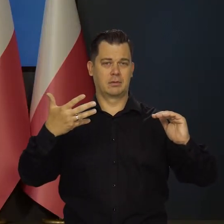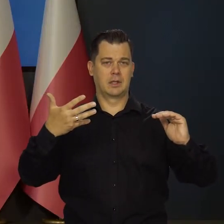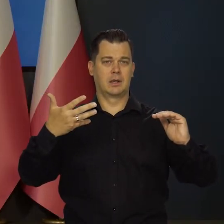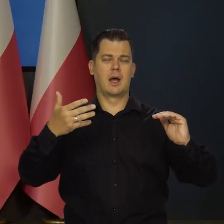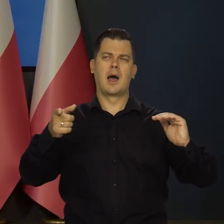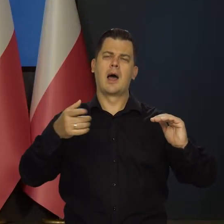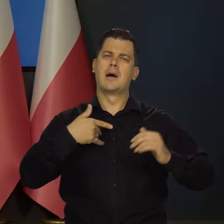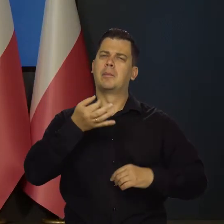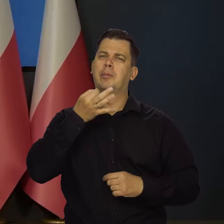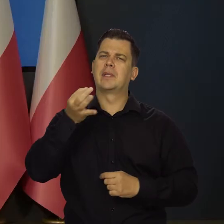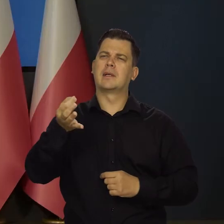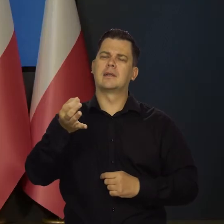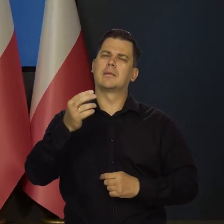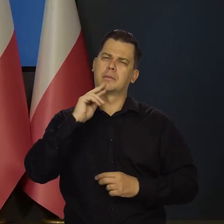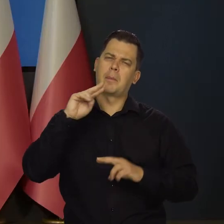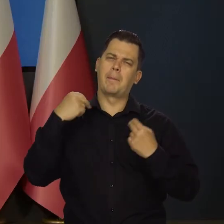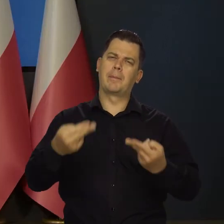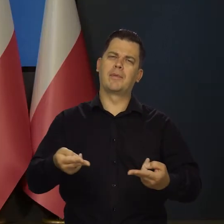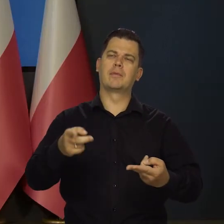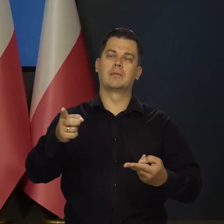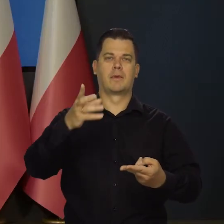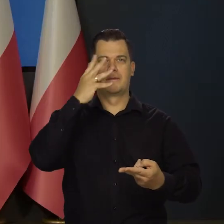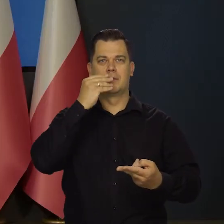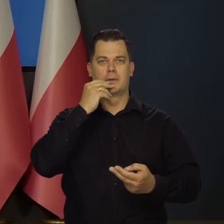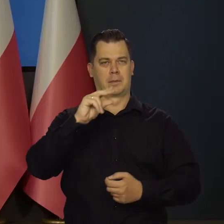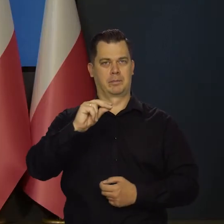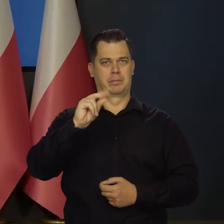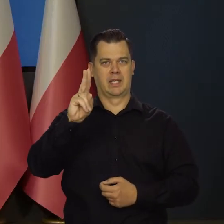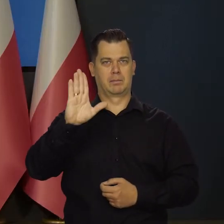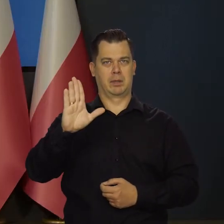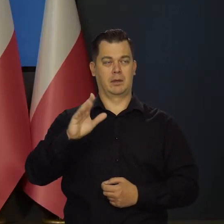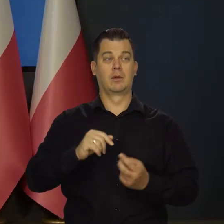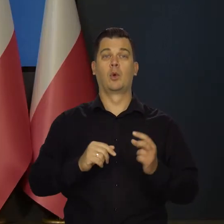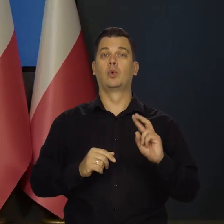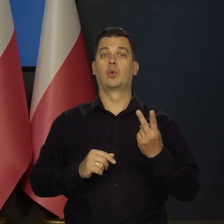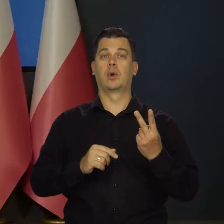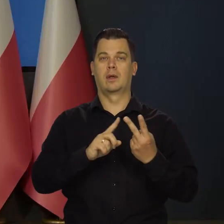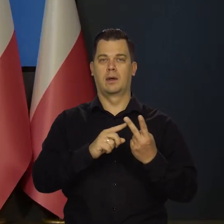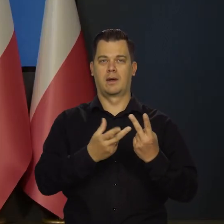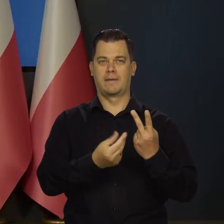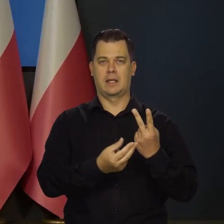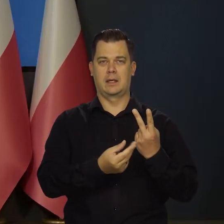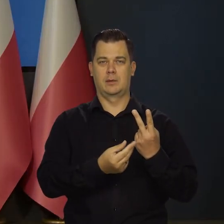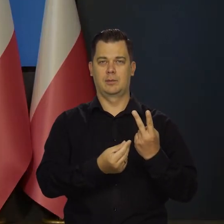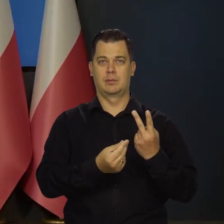I tutaj chciałam wrócić do struktury PKB w drugim kwartale. Gdzie Pan wspominał,